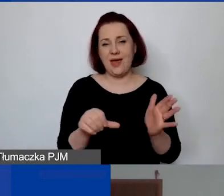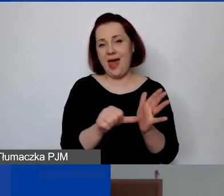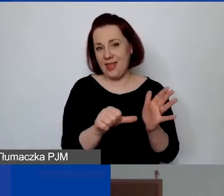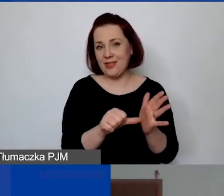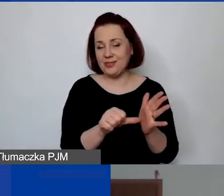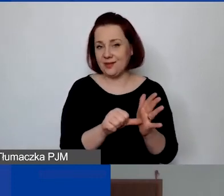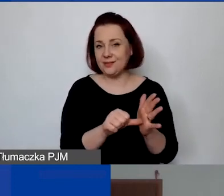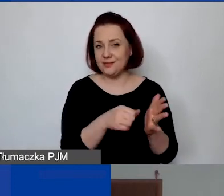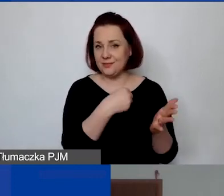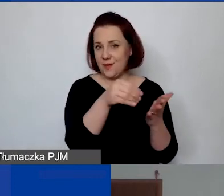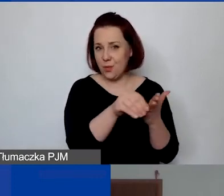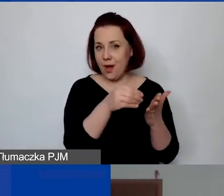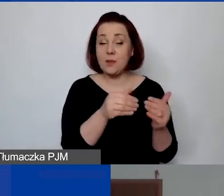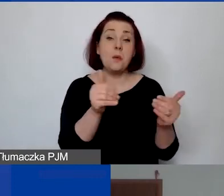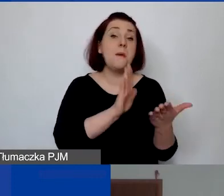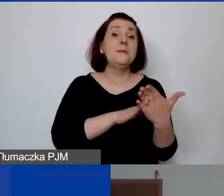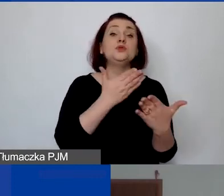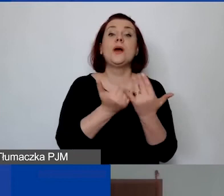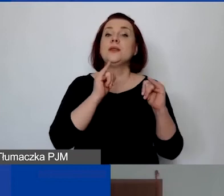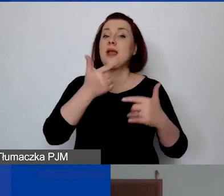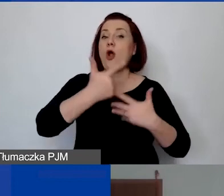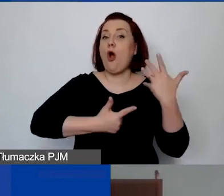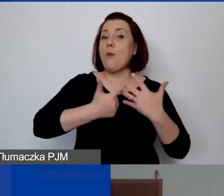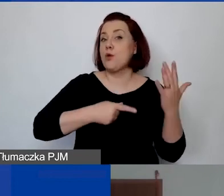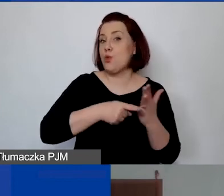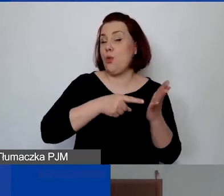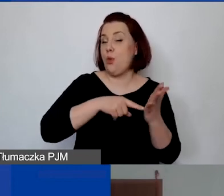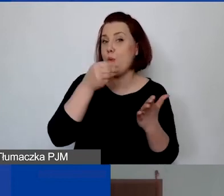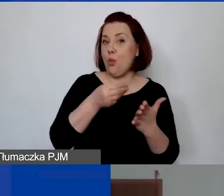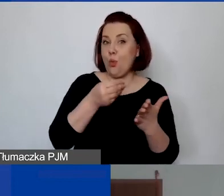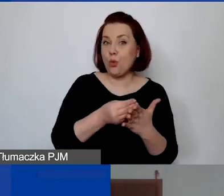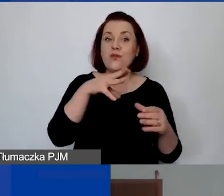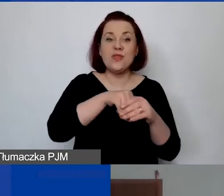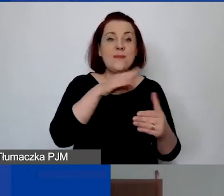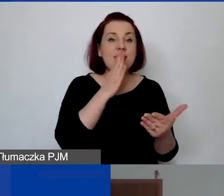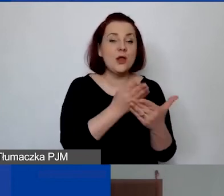czy mogłabyś podać jakiś przykład, jak wyliczyć te koszty, biorąc pod uwagę tylko koszty ujęte w projekcie?".